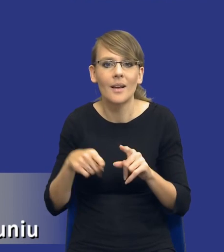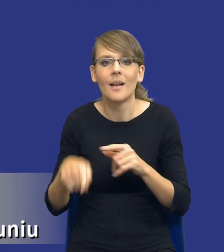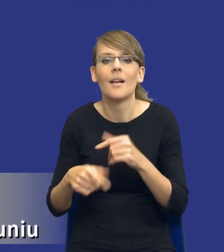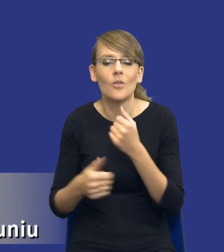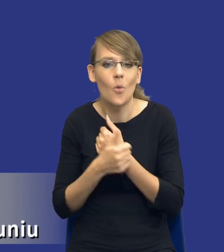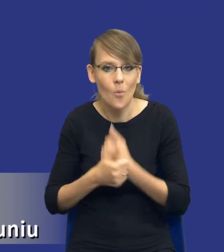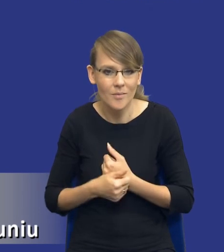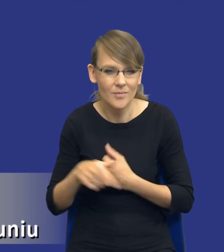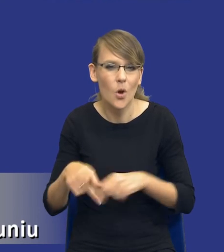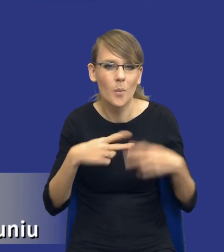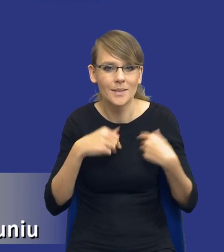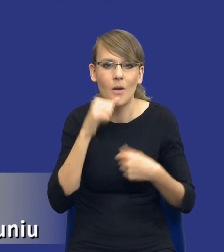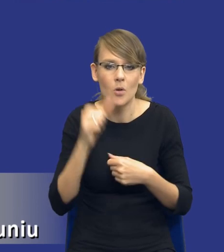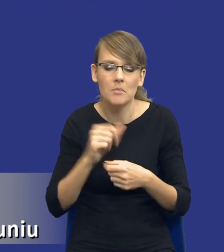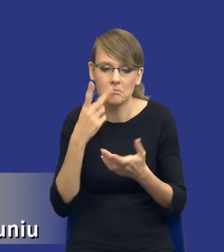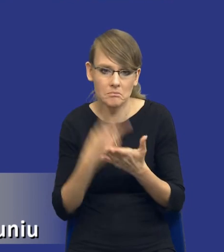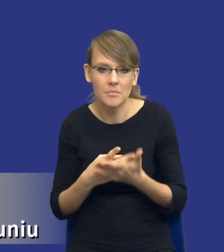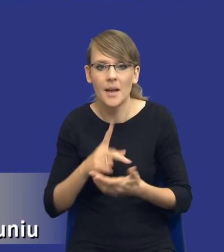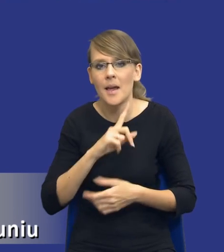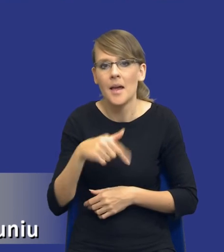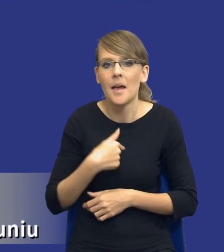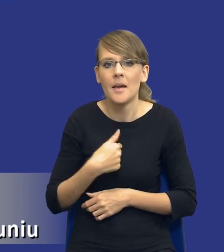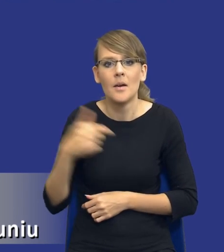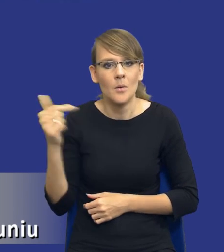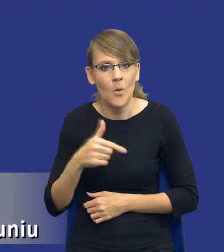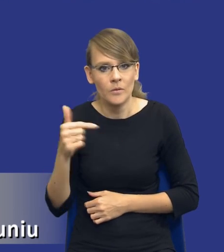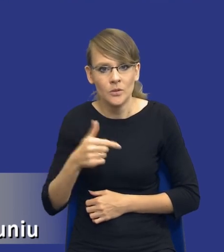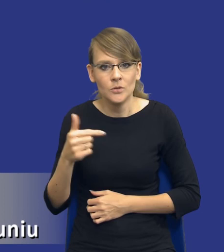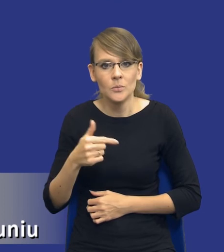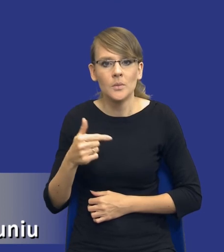jeżeli chodzi o Komisję Europejską, że powinniśmy podejść do tych potrzeb